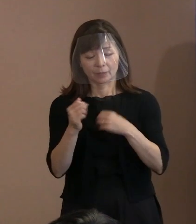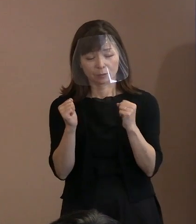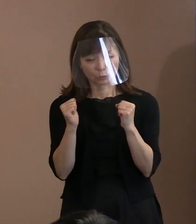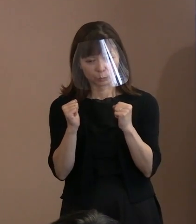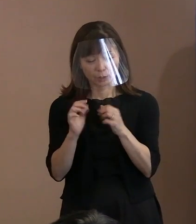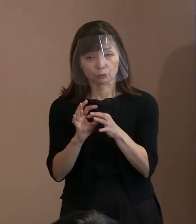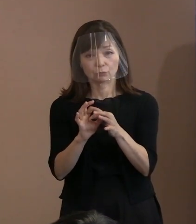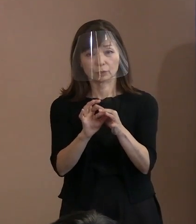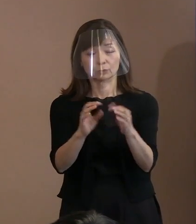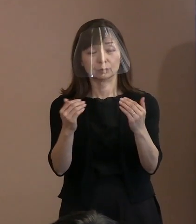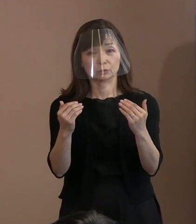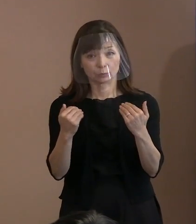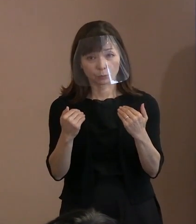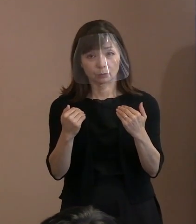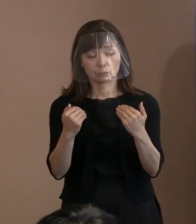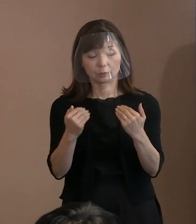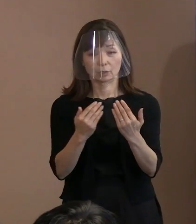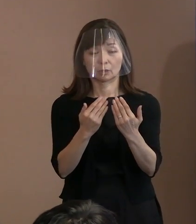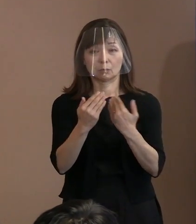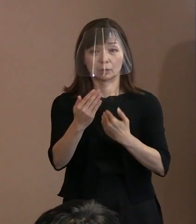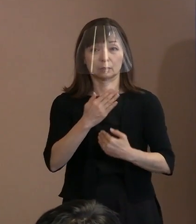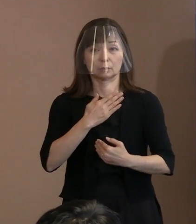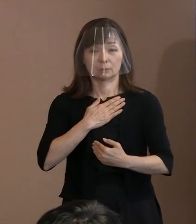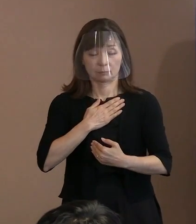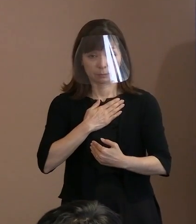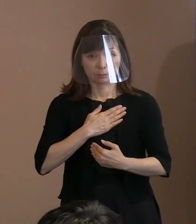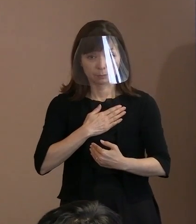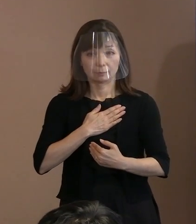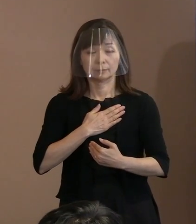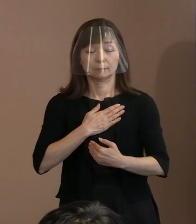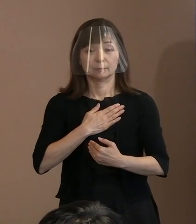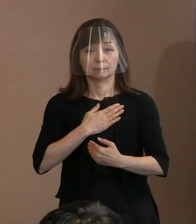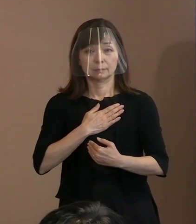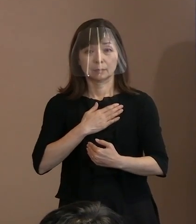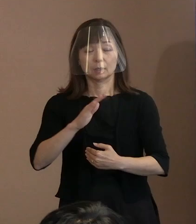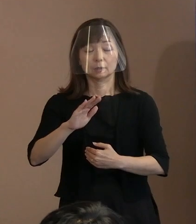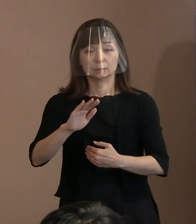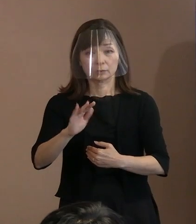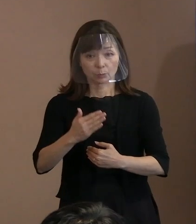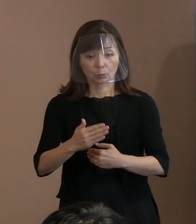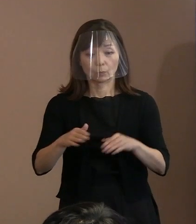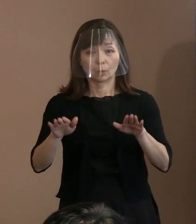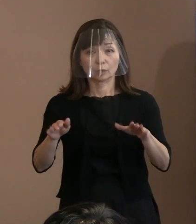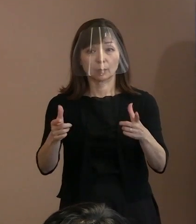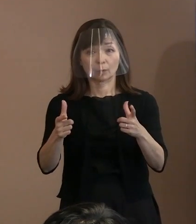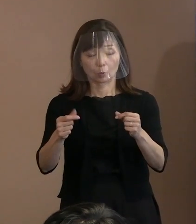明白になったにもかかわらず､ 現在､多くの為政者や世論までもが